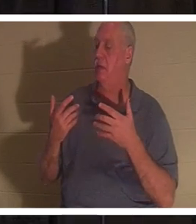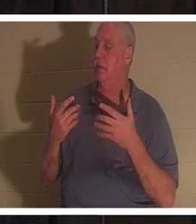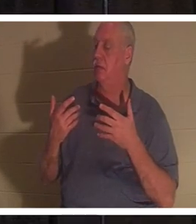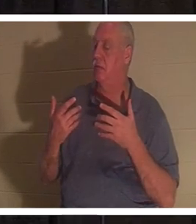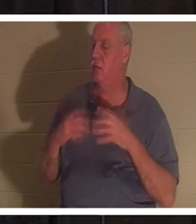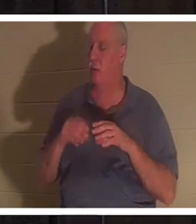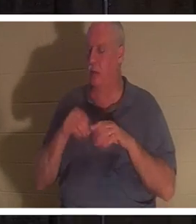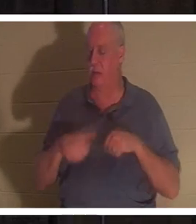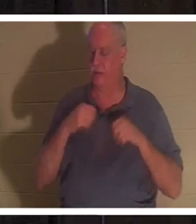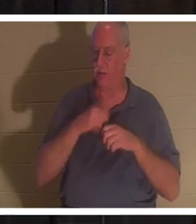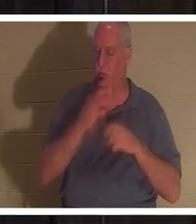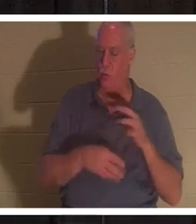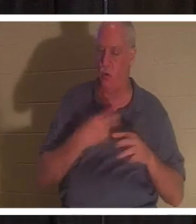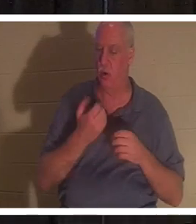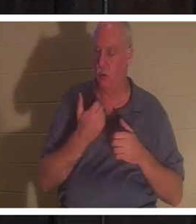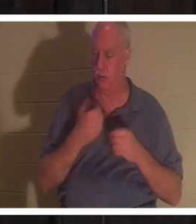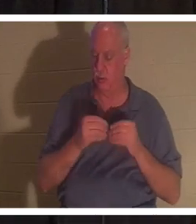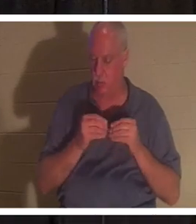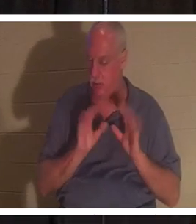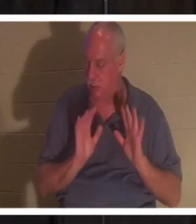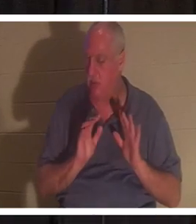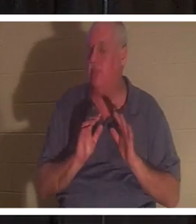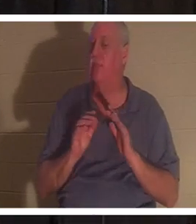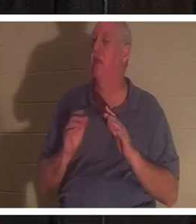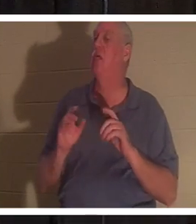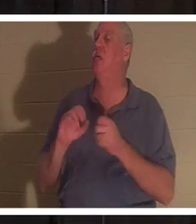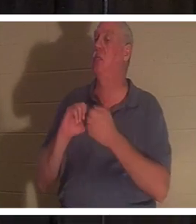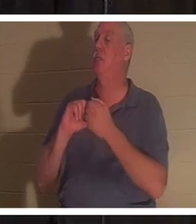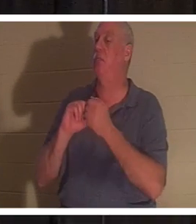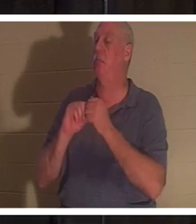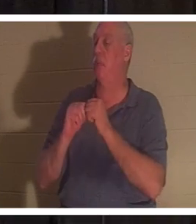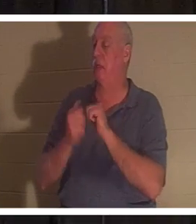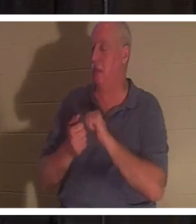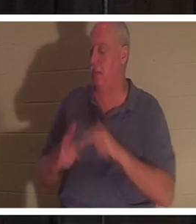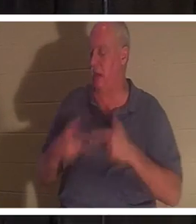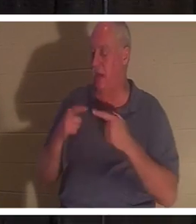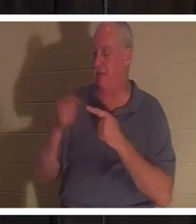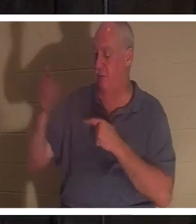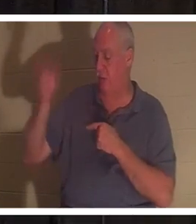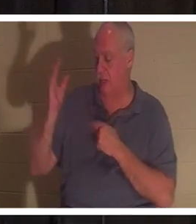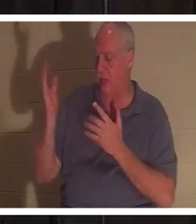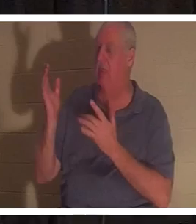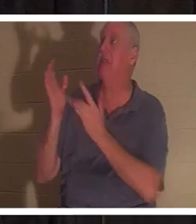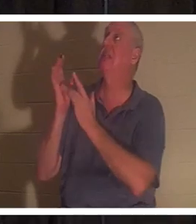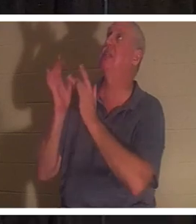Du wirst für Gott lebendig. Die Gabe Gottes kommt in dich... es ist Jesus. Er selbst kommt und